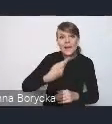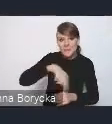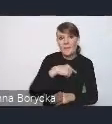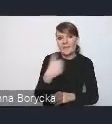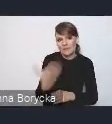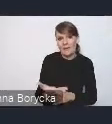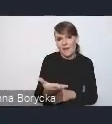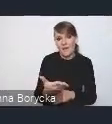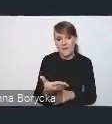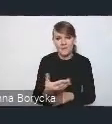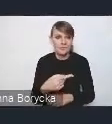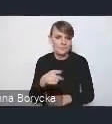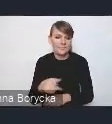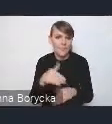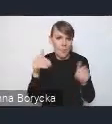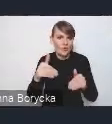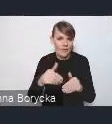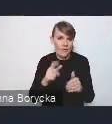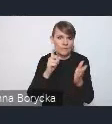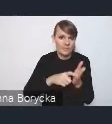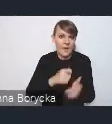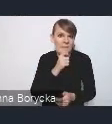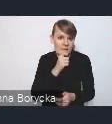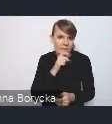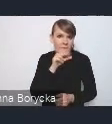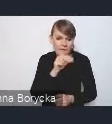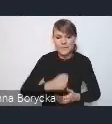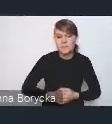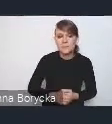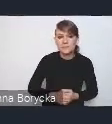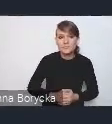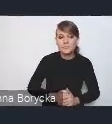Andrzeju, czy chciałbyś jeszcze coś dodać w ramach wprowadzenia? Jeszcze chciałbym powiedzieć,